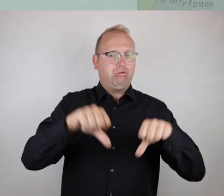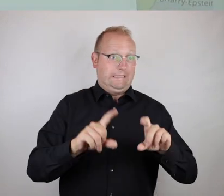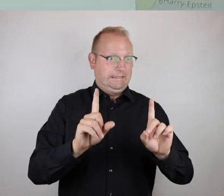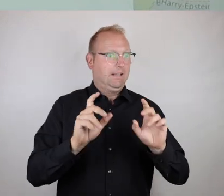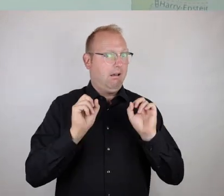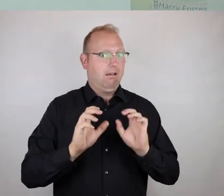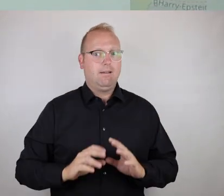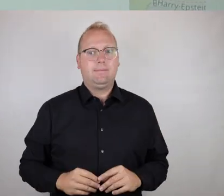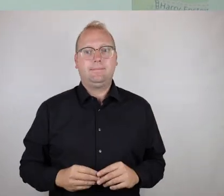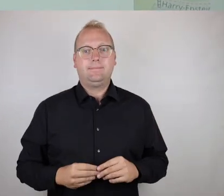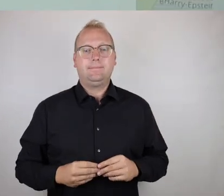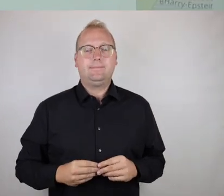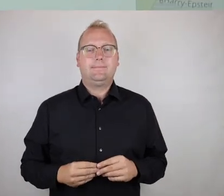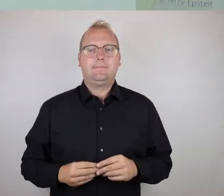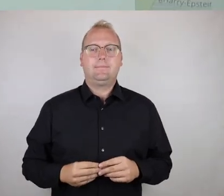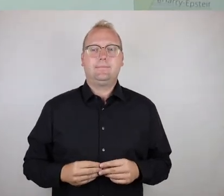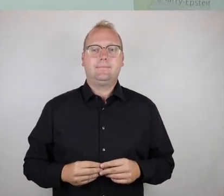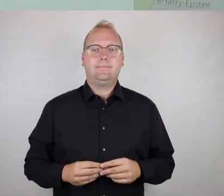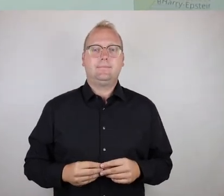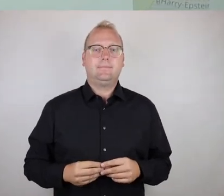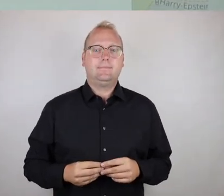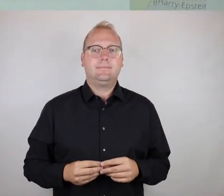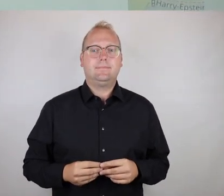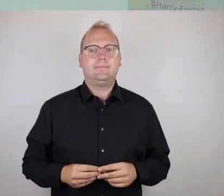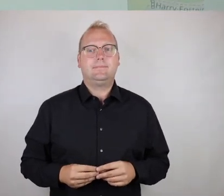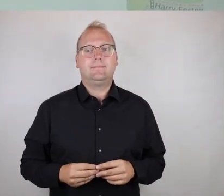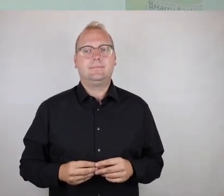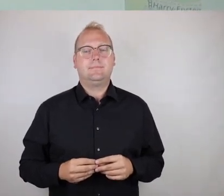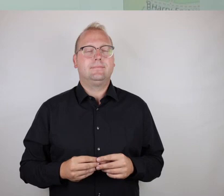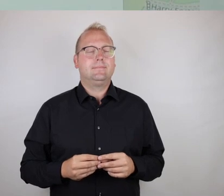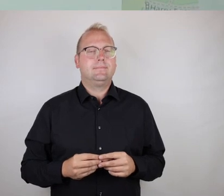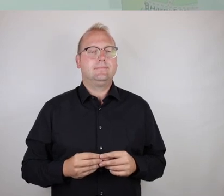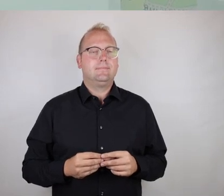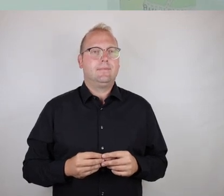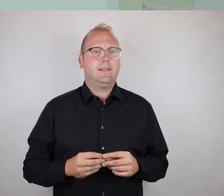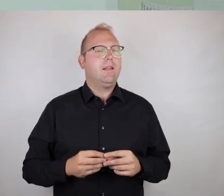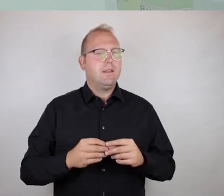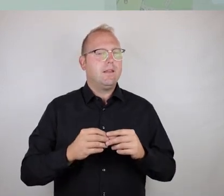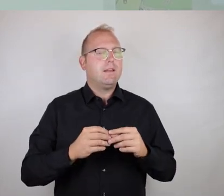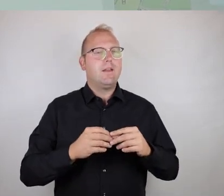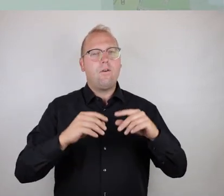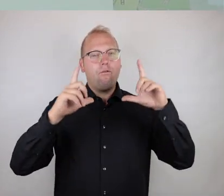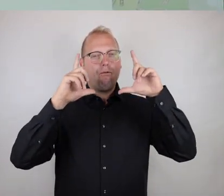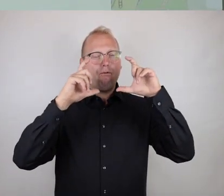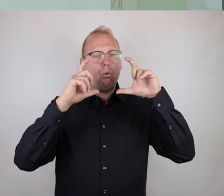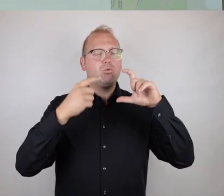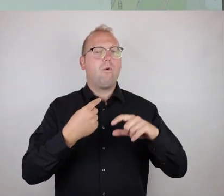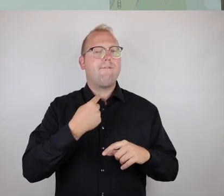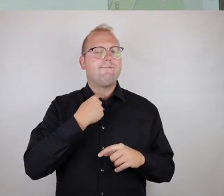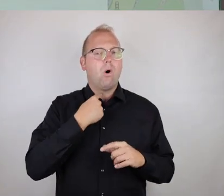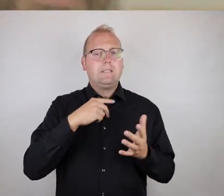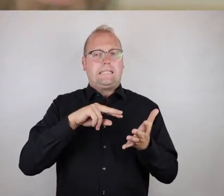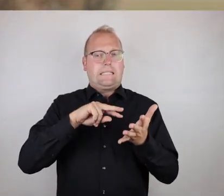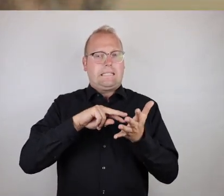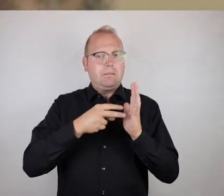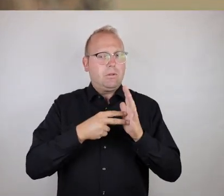Ich denke, der entscheidende Vorteil der Photo-Voice-Methode als alternative Herangehensweise ist derjenige,